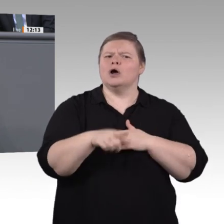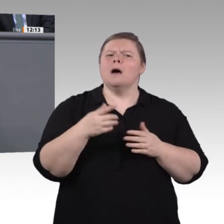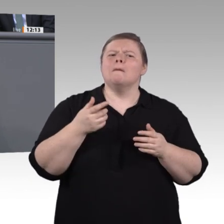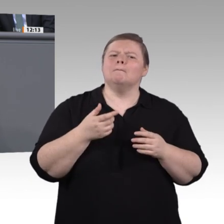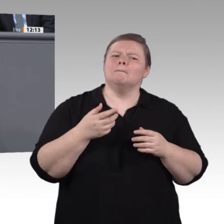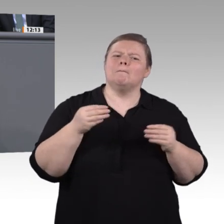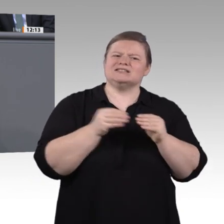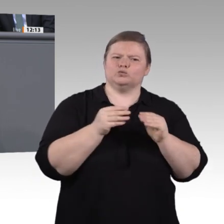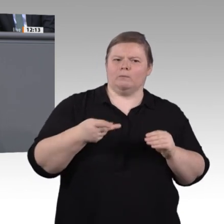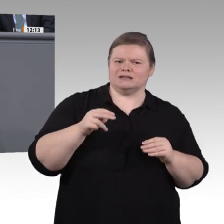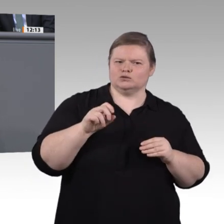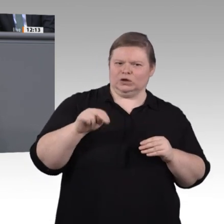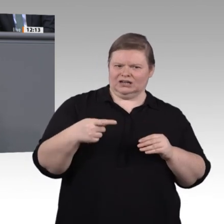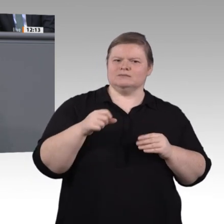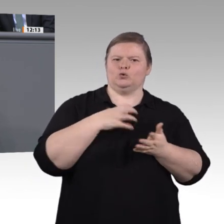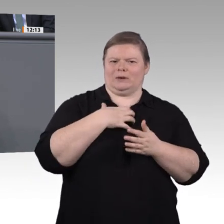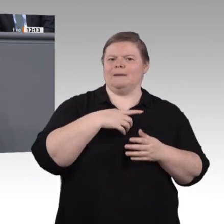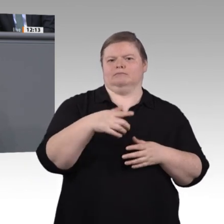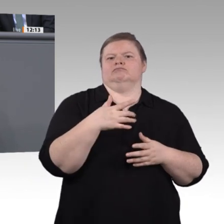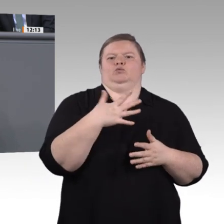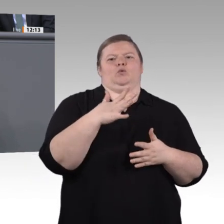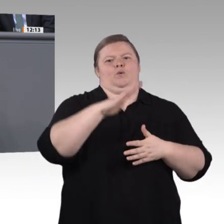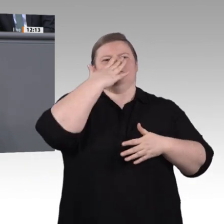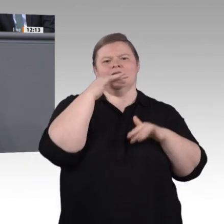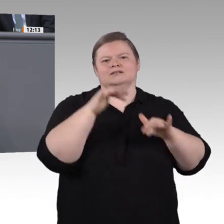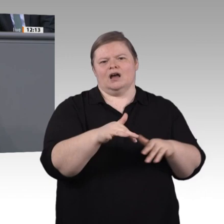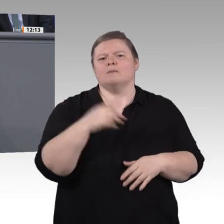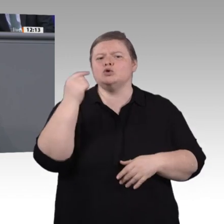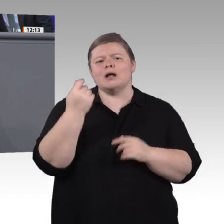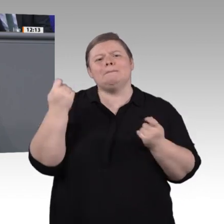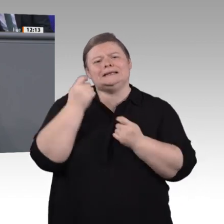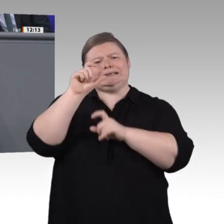können, dass das duale Ausbildungssystem in der VUCA-Welt nur noch bedingt zu funktionieren